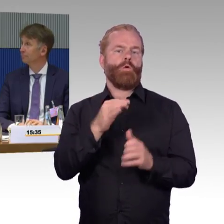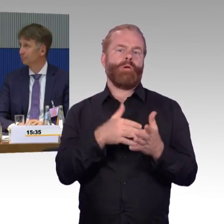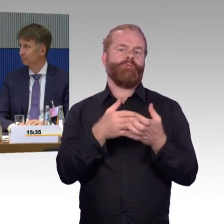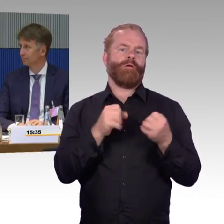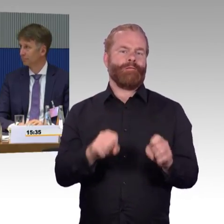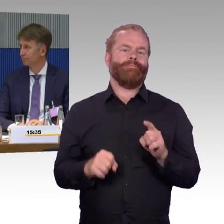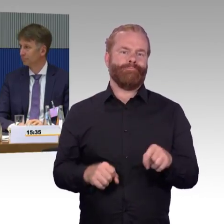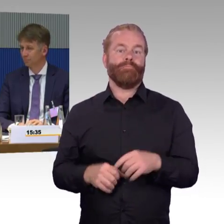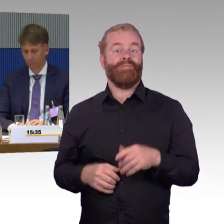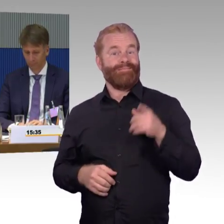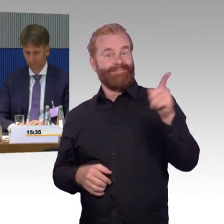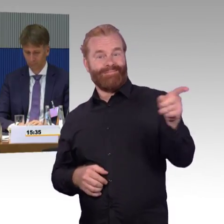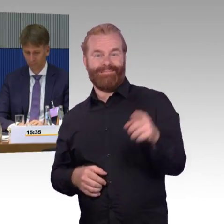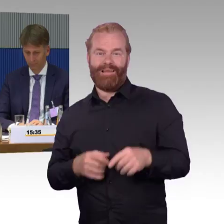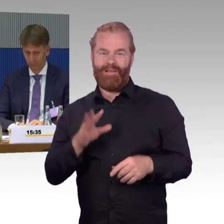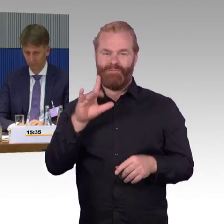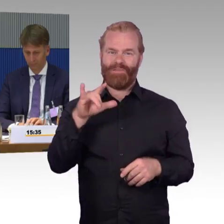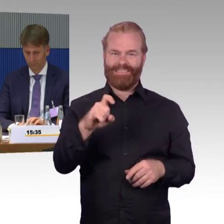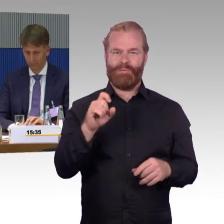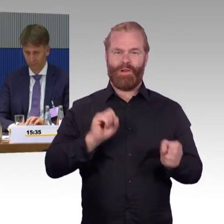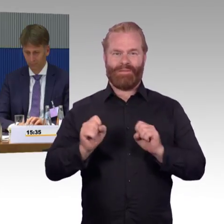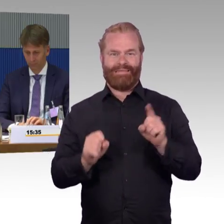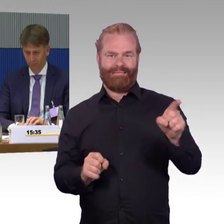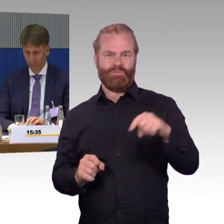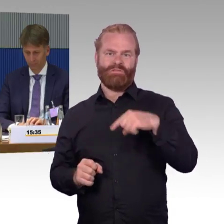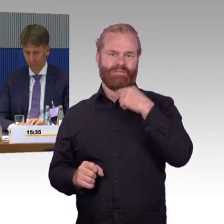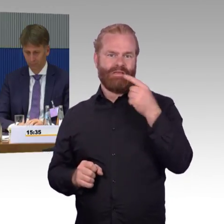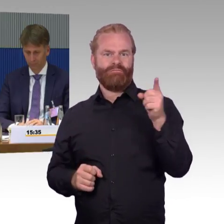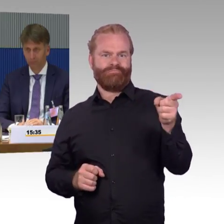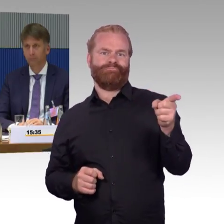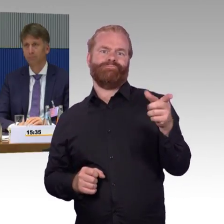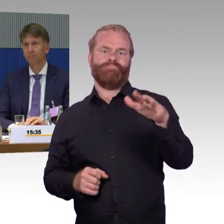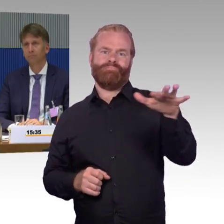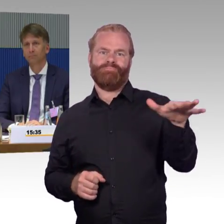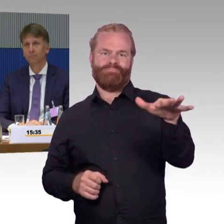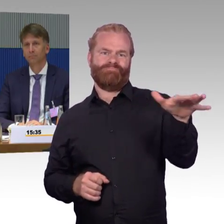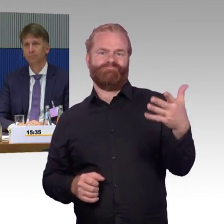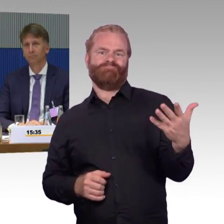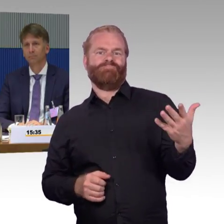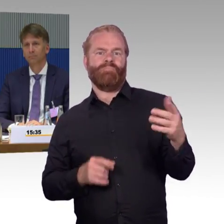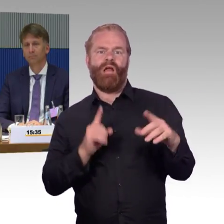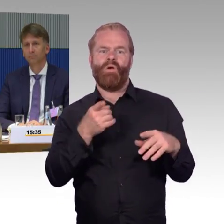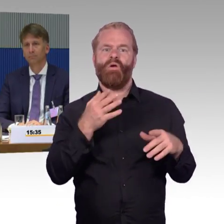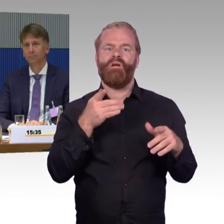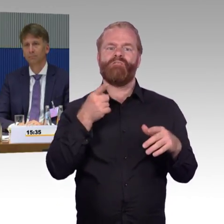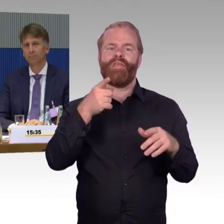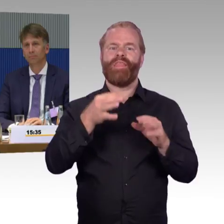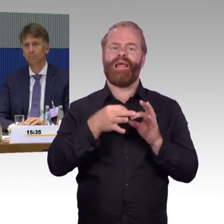auch das Eisenbahnbundesamt zu stärken, zu sagen, hier müssen, können auch Vorgaben zur, zur Barrierefreiheit gemacht werden.